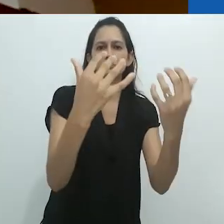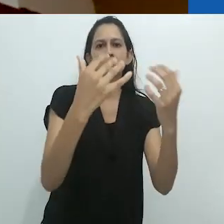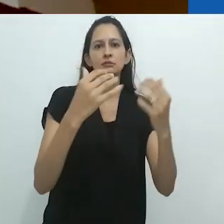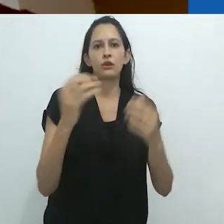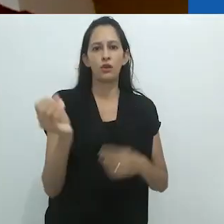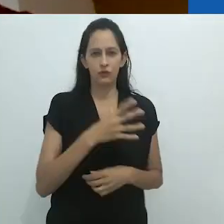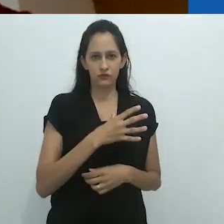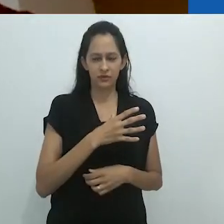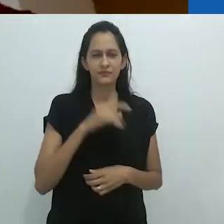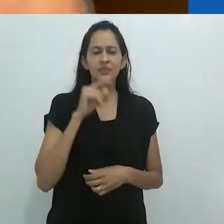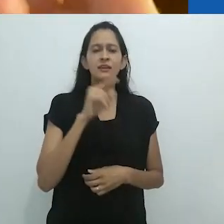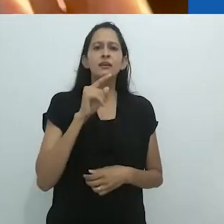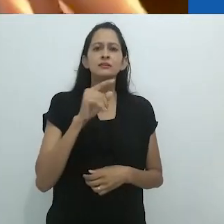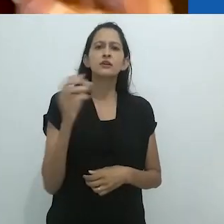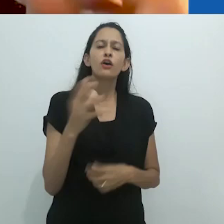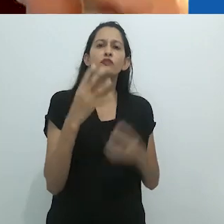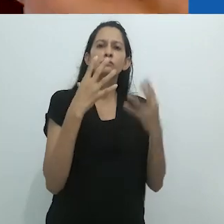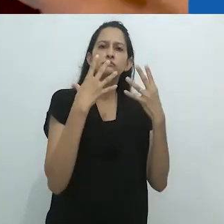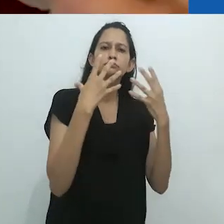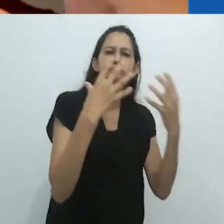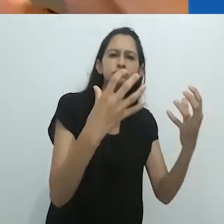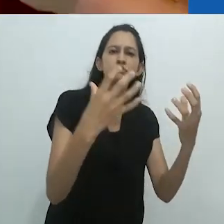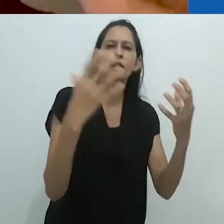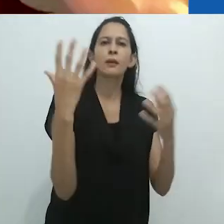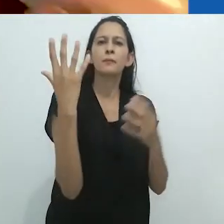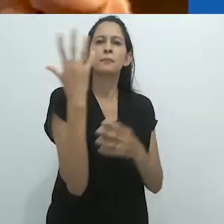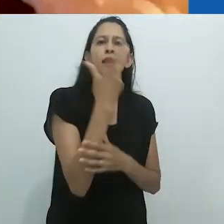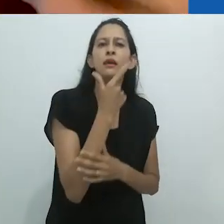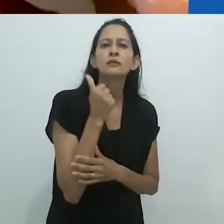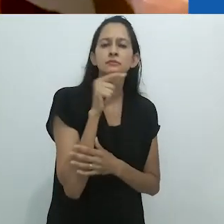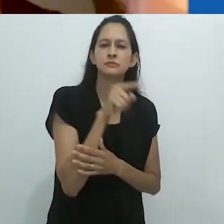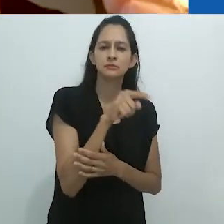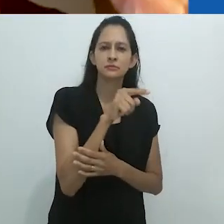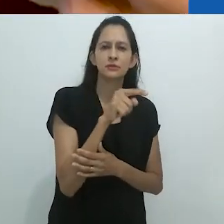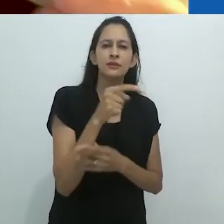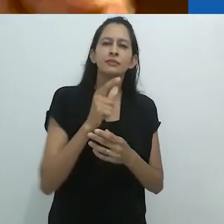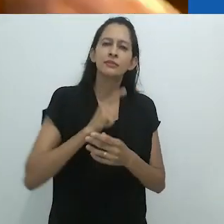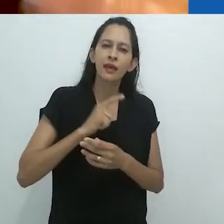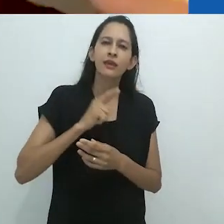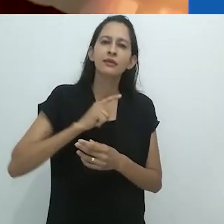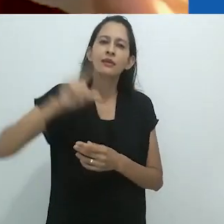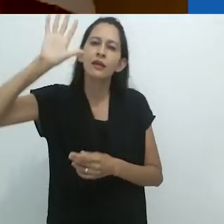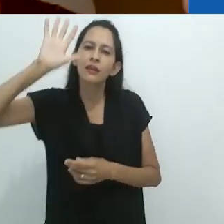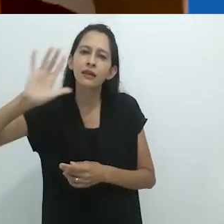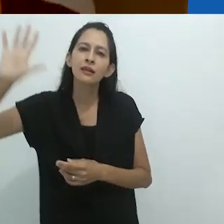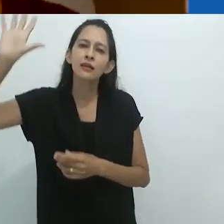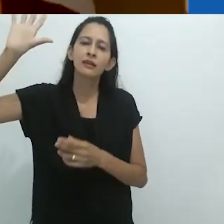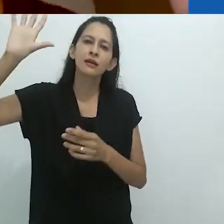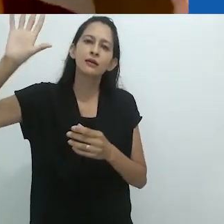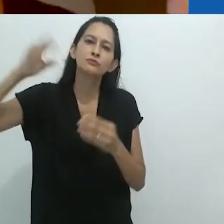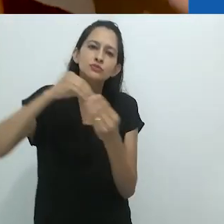O reencantamento envolve um tipo de surrealismo,